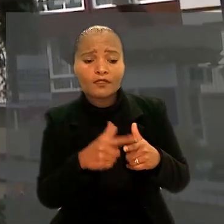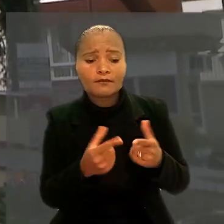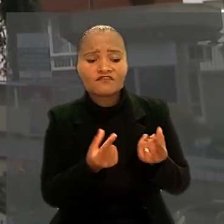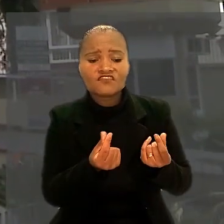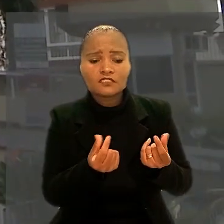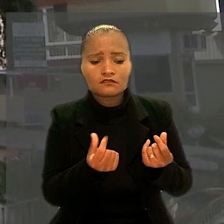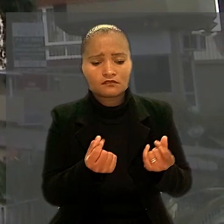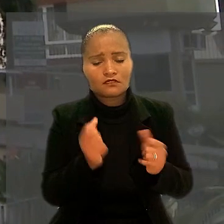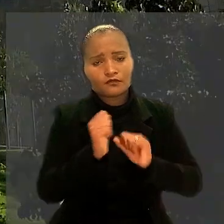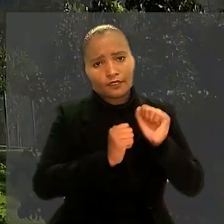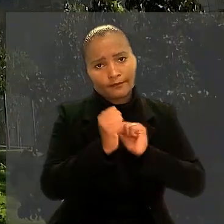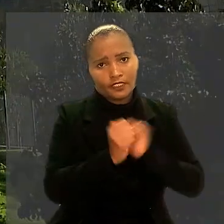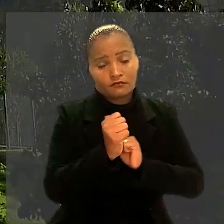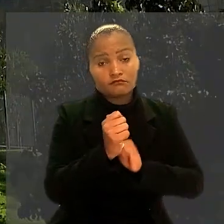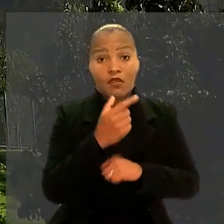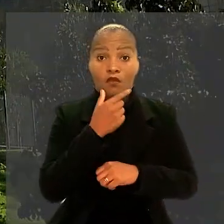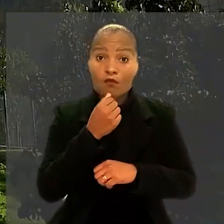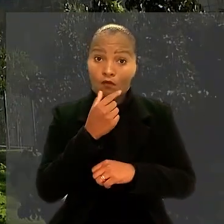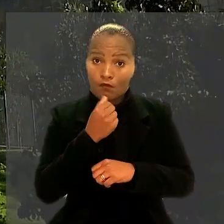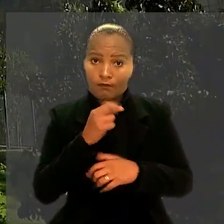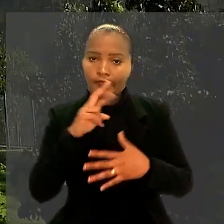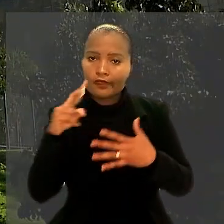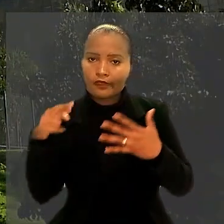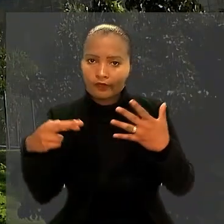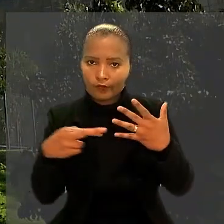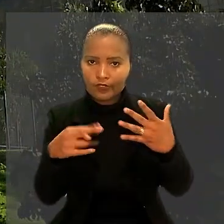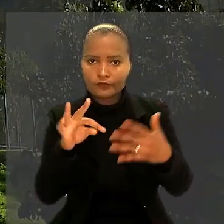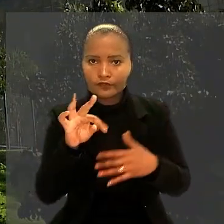O trabalhador, então, recorreu ao Tribunal Superior do Trabalho.